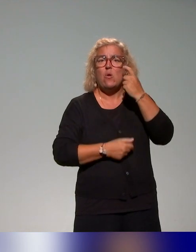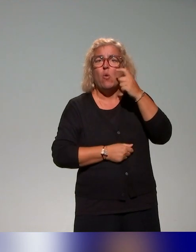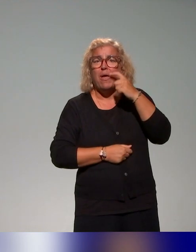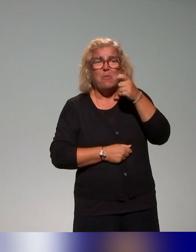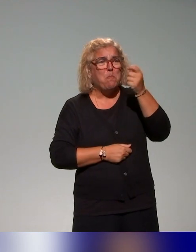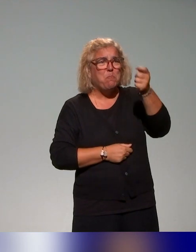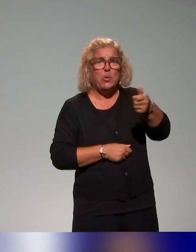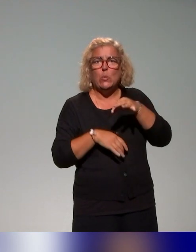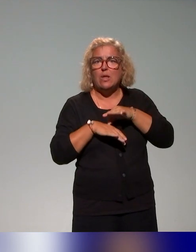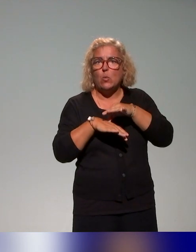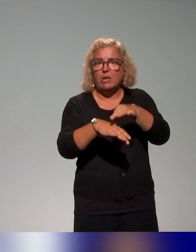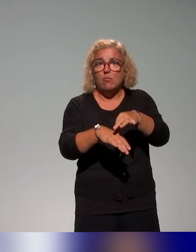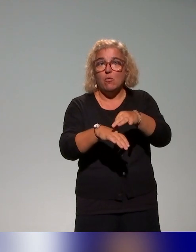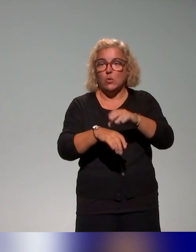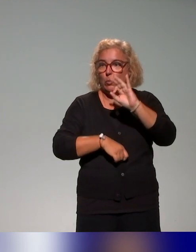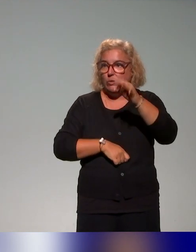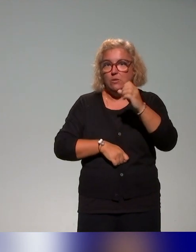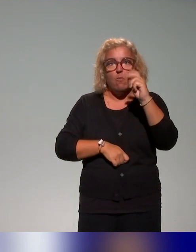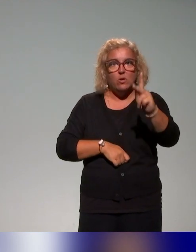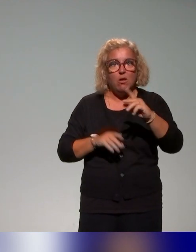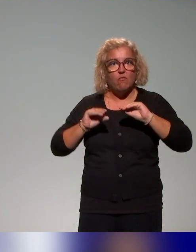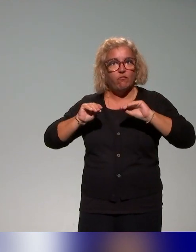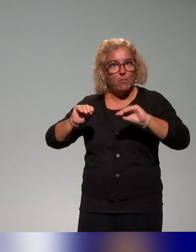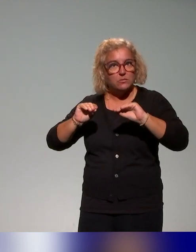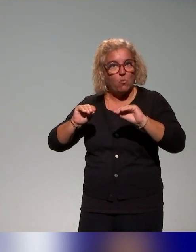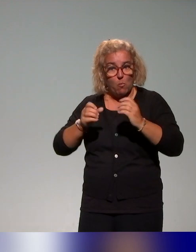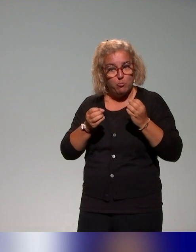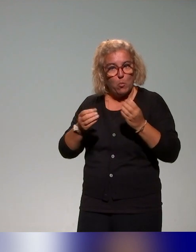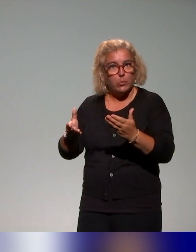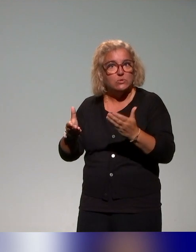c'est-à-dire au-delà des actions de formation proposées,